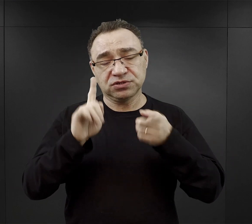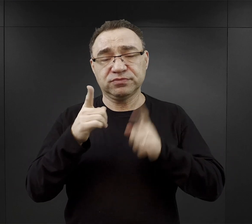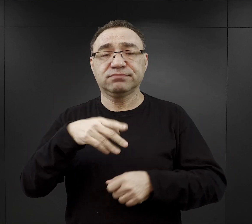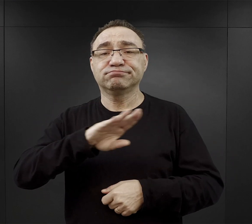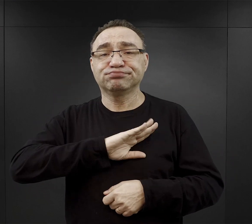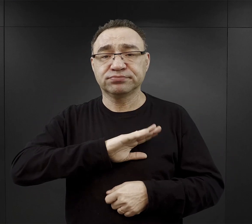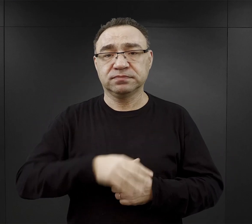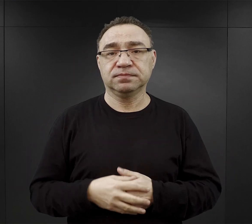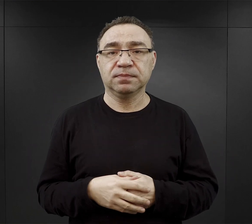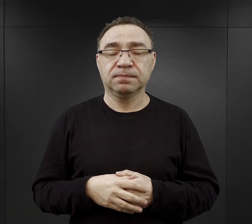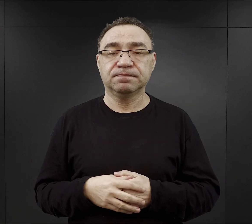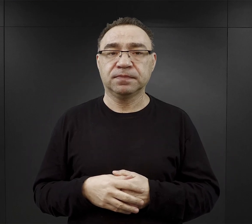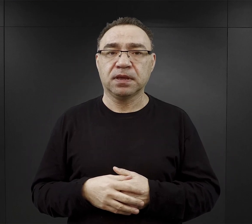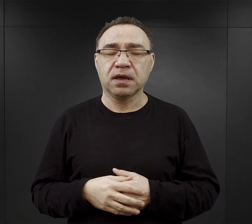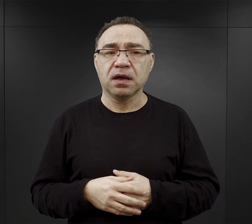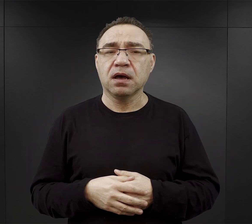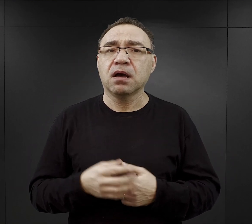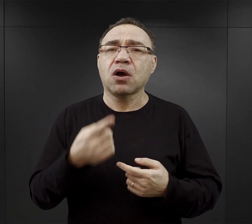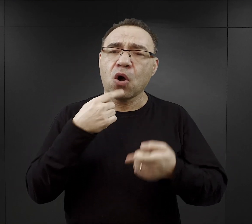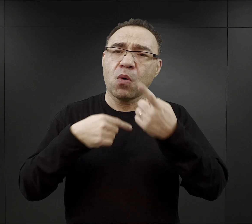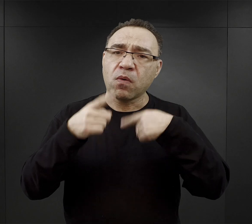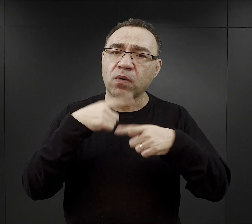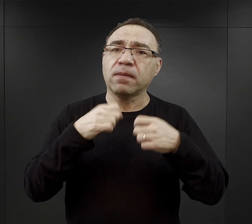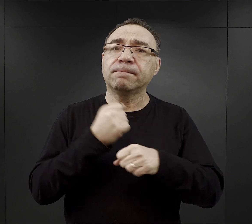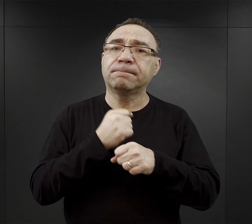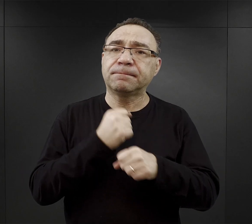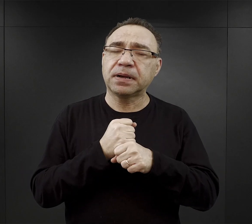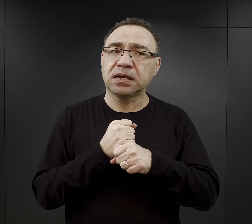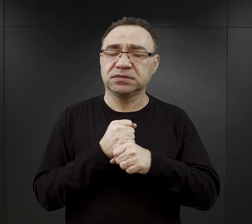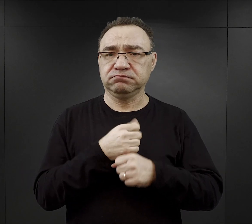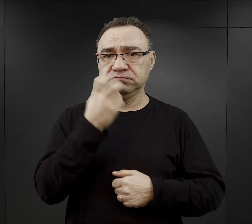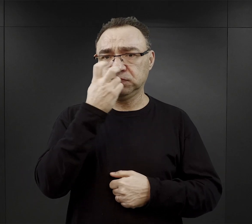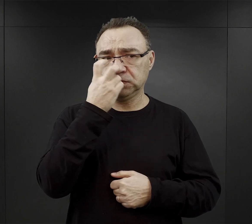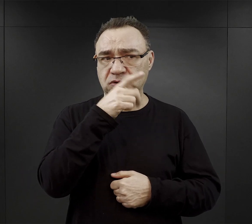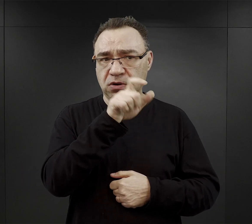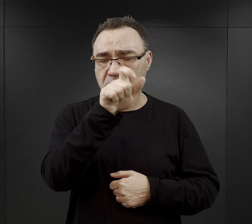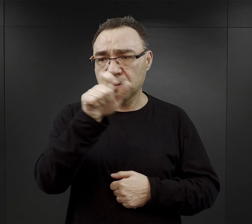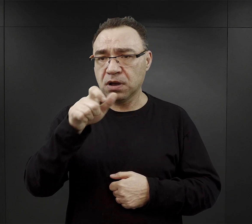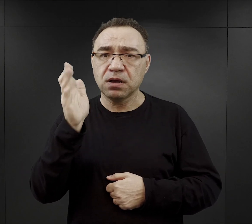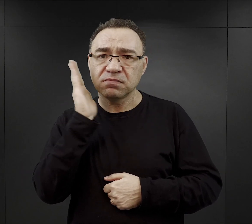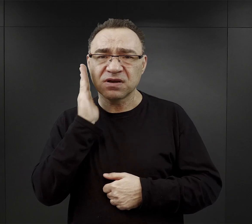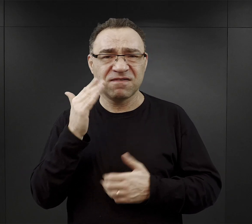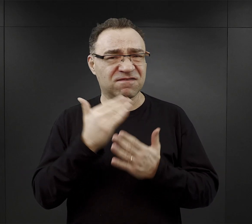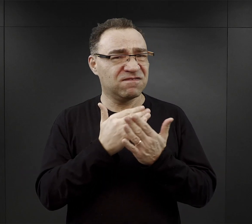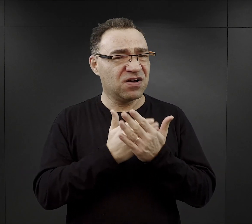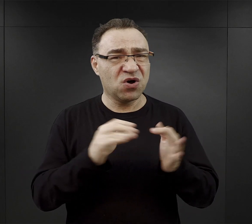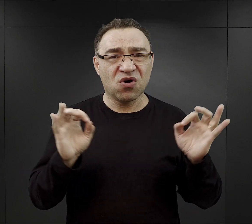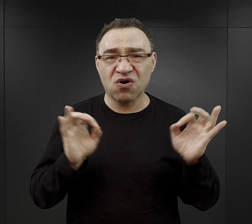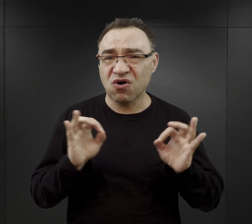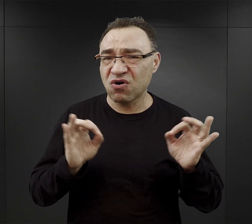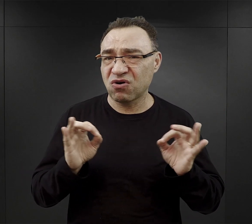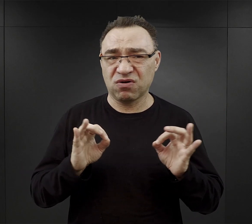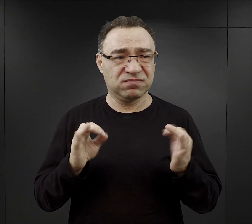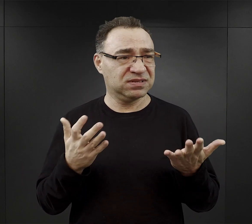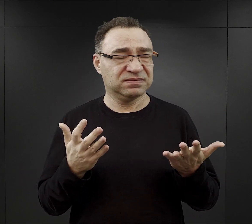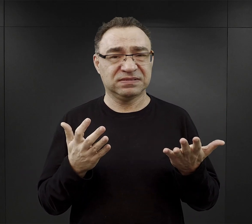Wspomniał Pan o pracy i paradoksalne jest to, że więźniowie mieszkali w fatalnych warunkach, byli stłoczeni,